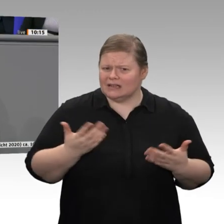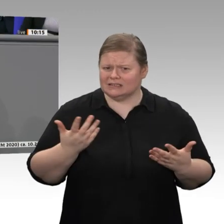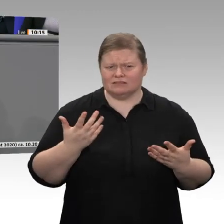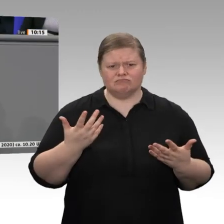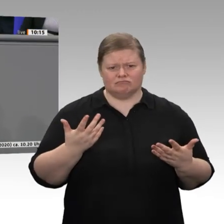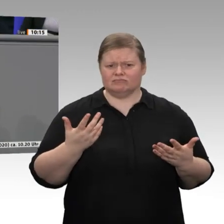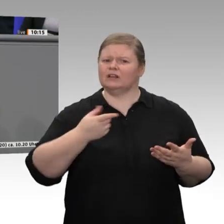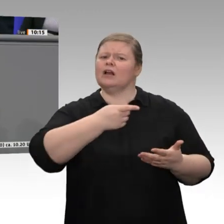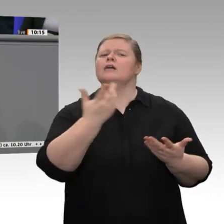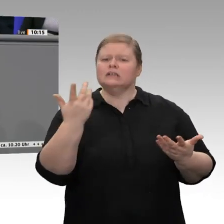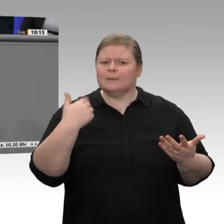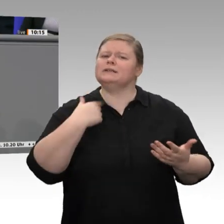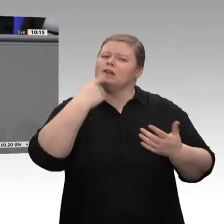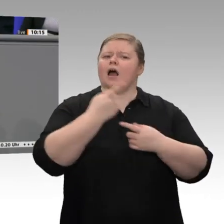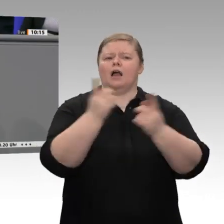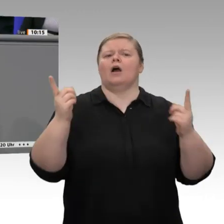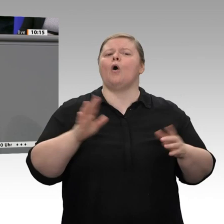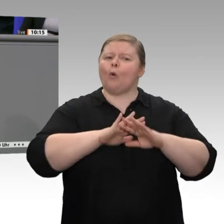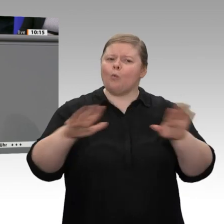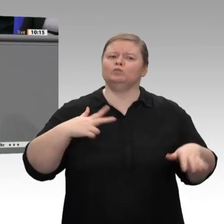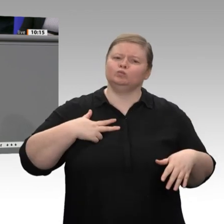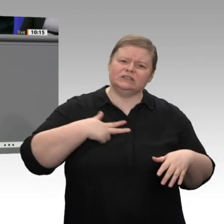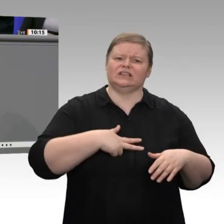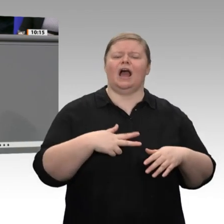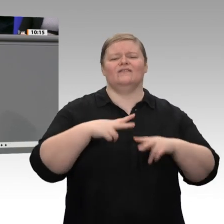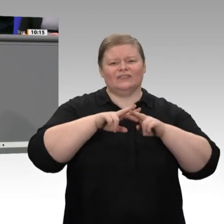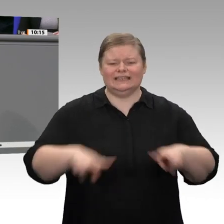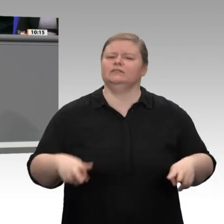von alten Strukturen abrücken müssen. Dabei denke ich an Mitarbeiterbeteiligungen,